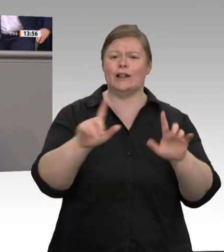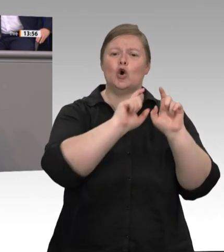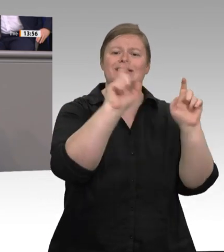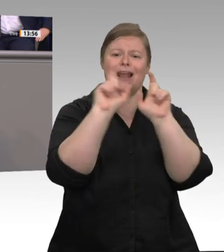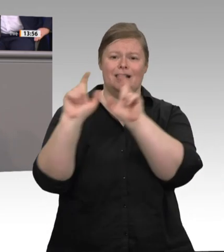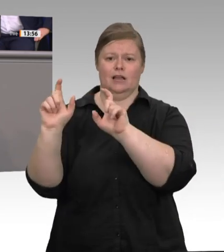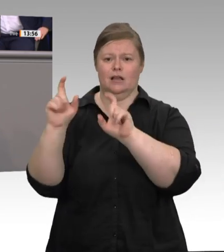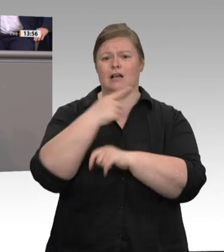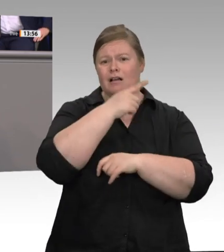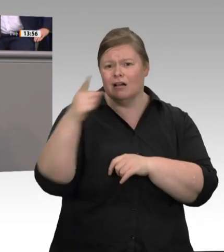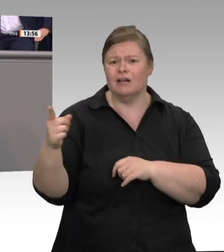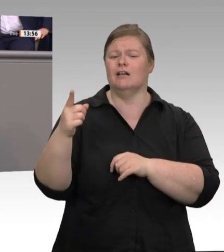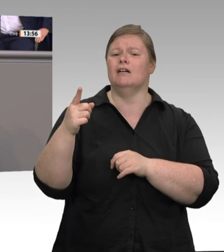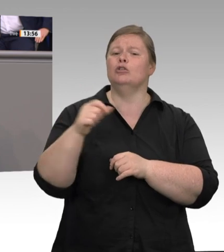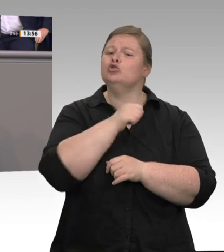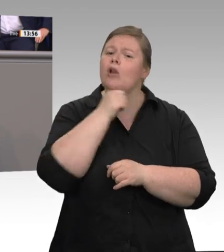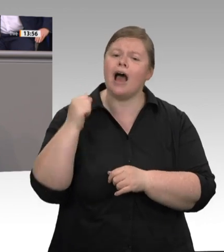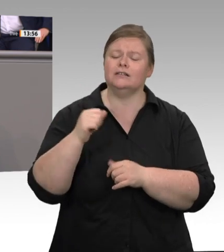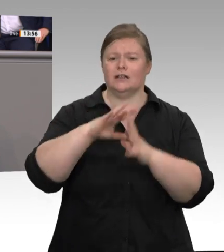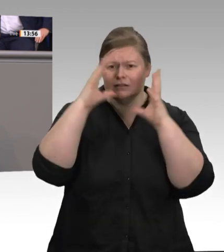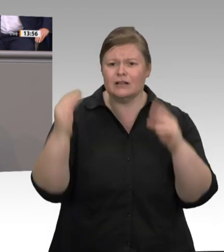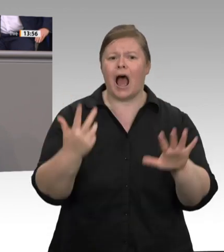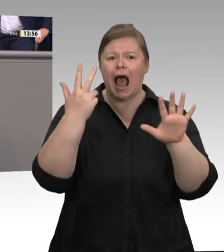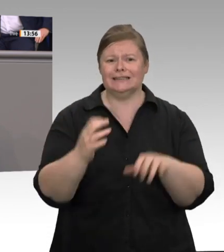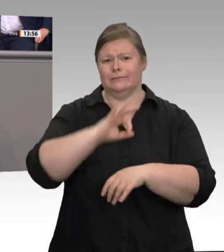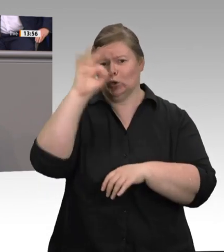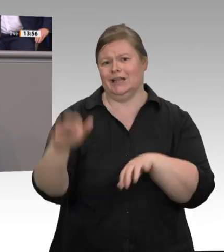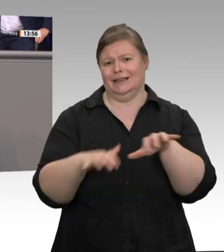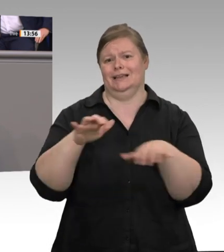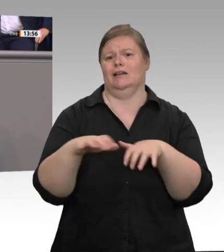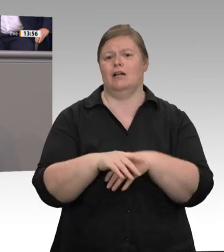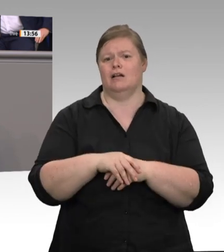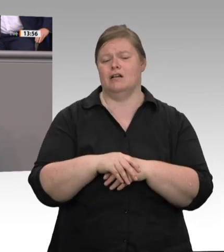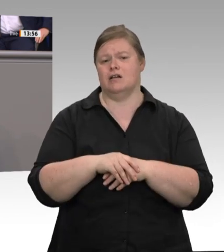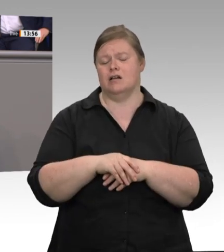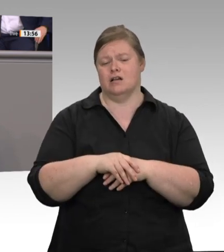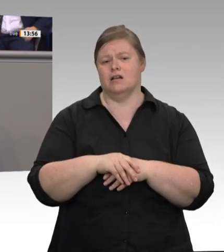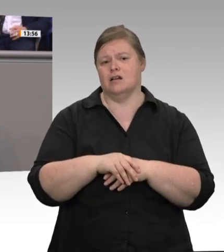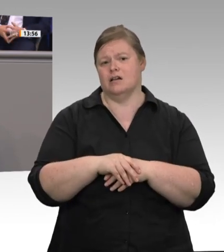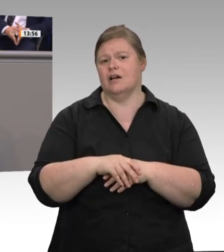klar, warum die Bedingungen in der Fleischindustrie so sind, wie sie sind. Mithilfe von Werkverträgen